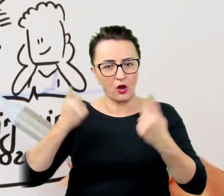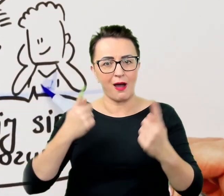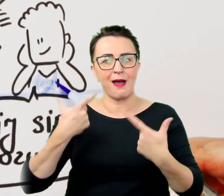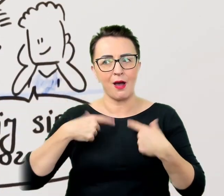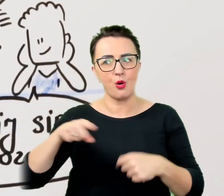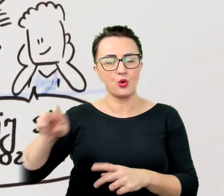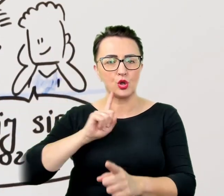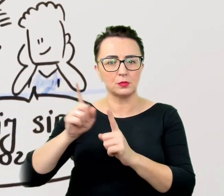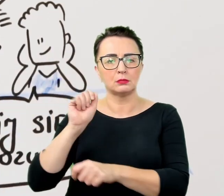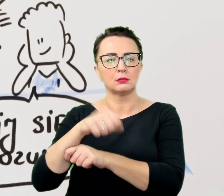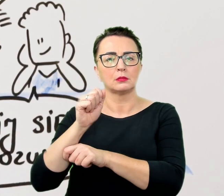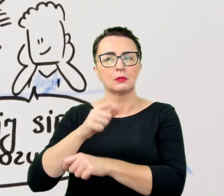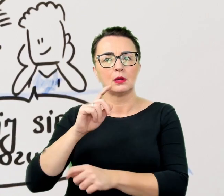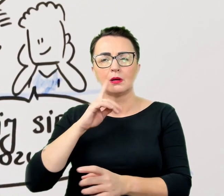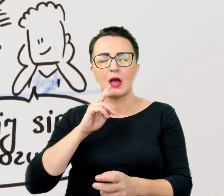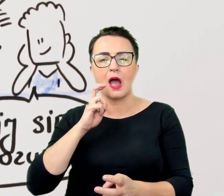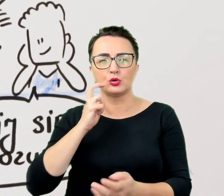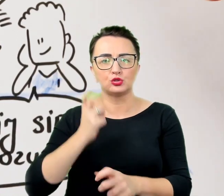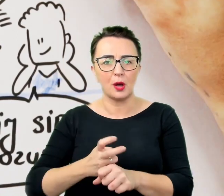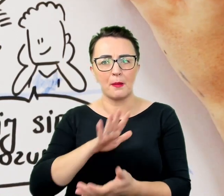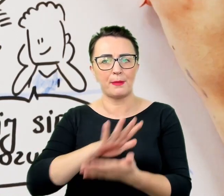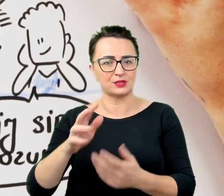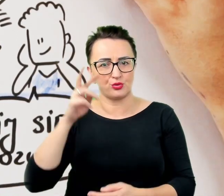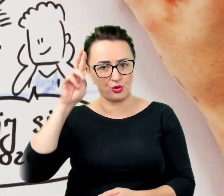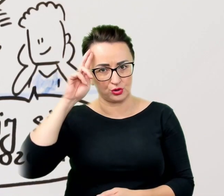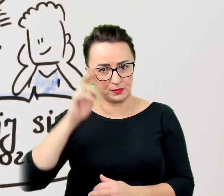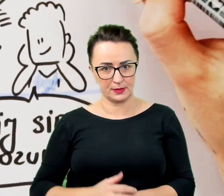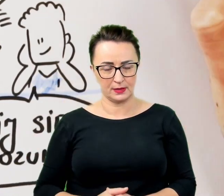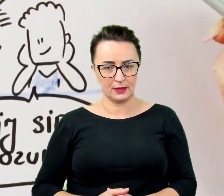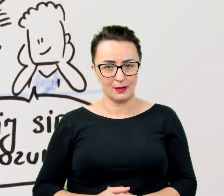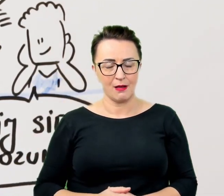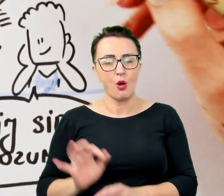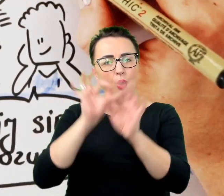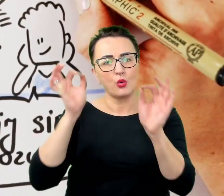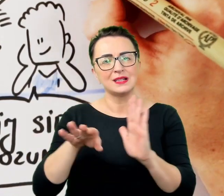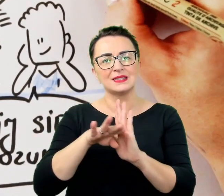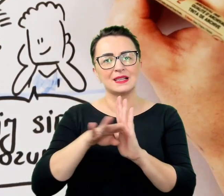Wśród ogólnych zasad komunikacji znajduje się i ta, by nie udawać, gdy się czegoś nie zrozumiało.